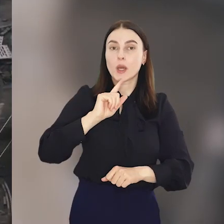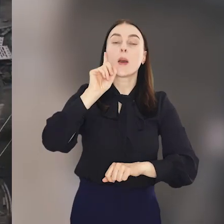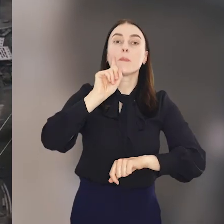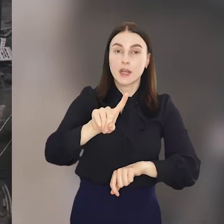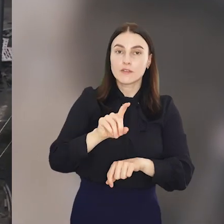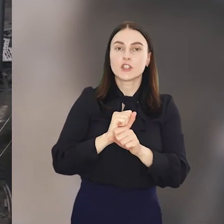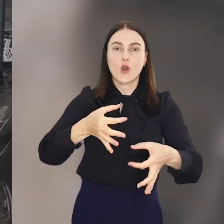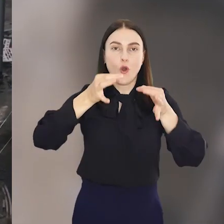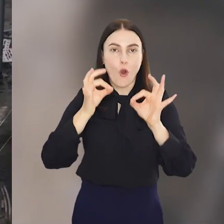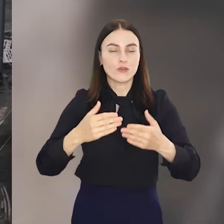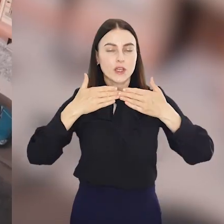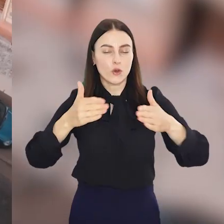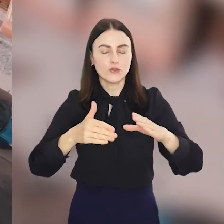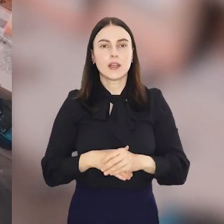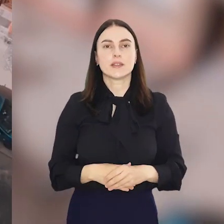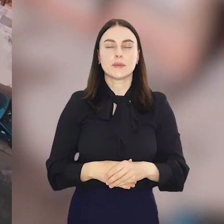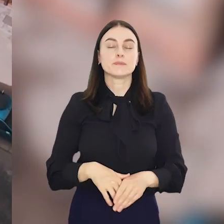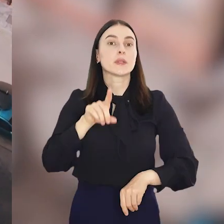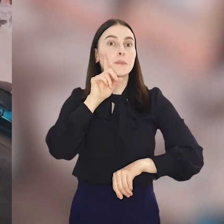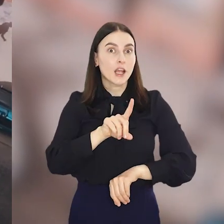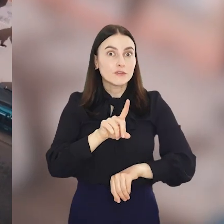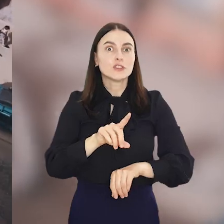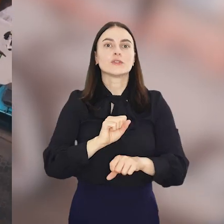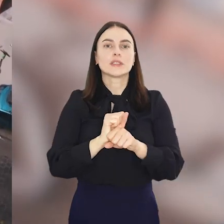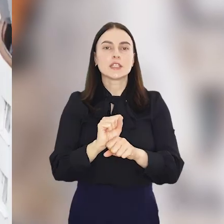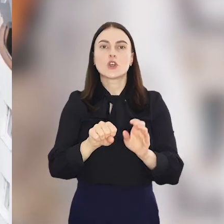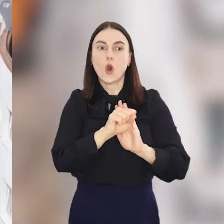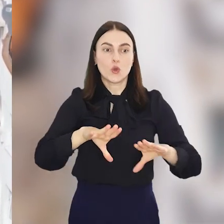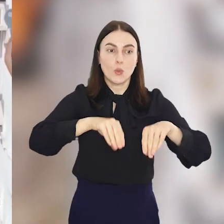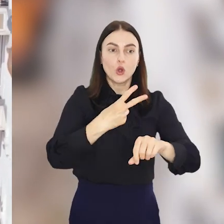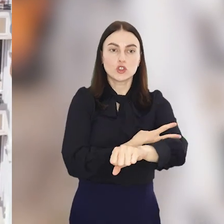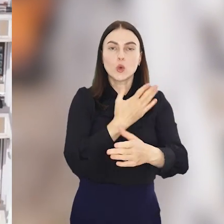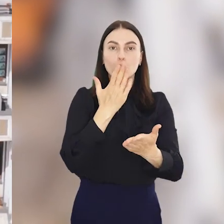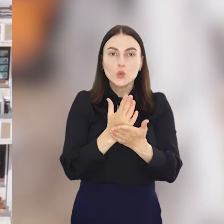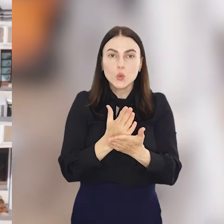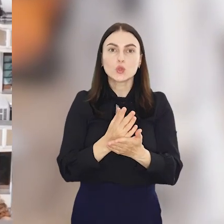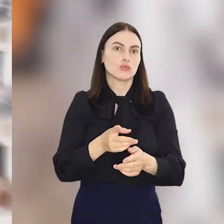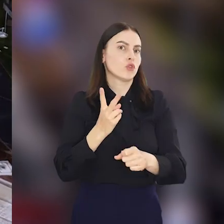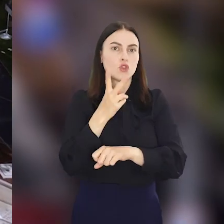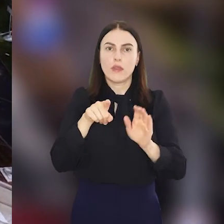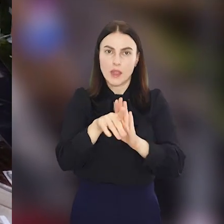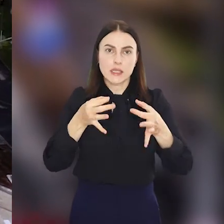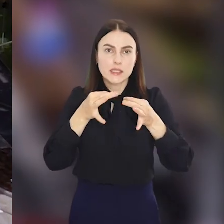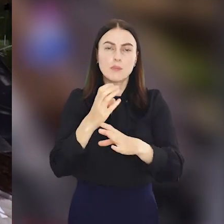nas prawdziwe oficjalne otwarcie. Prawdziwe, bo od początku czerwca ulica dostępna jest już dla samochodów